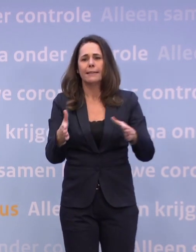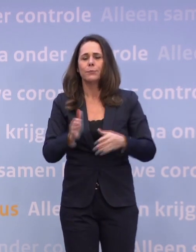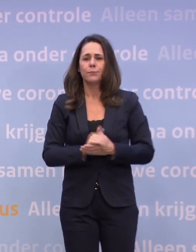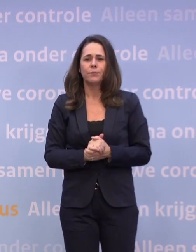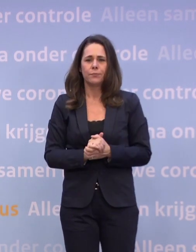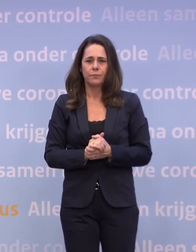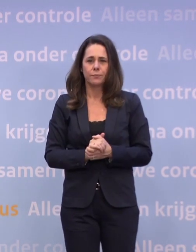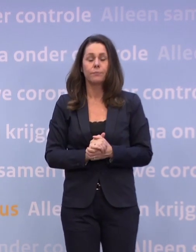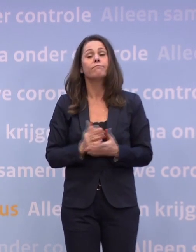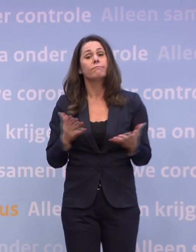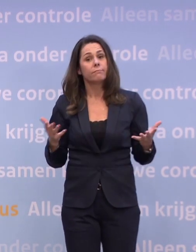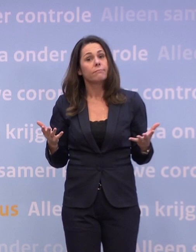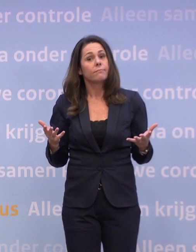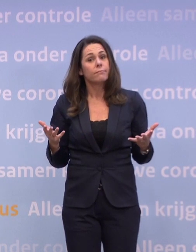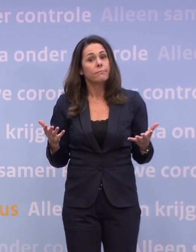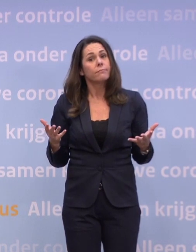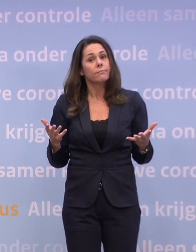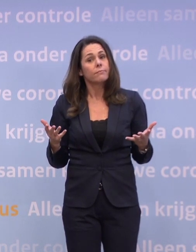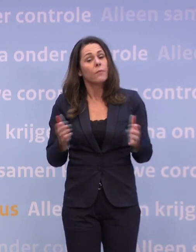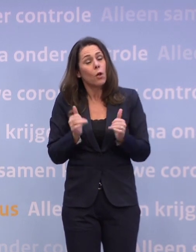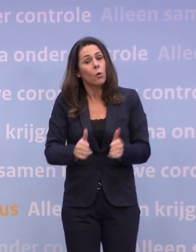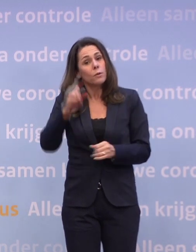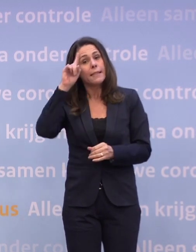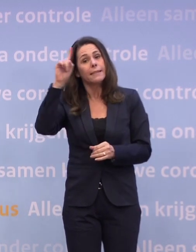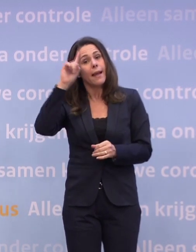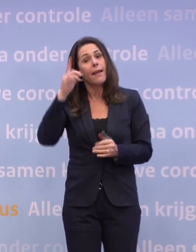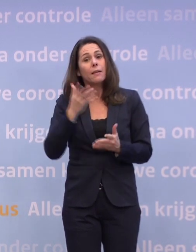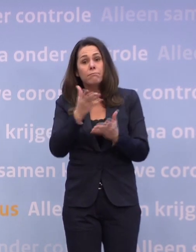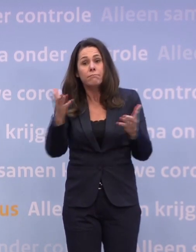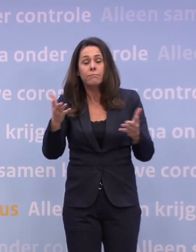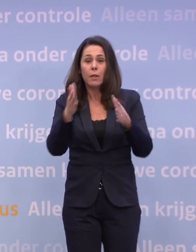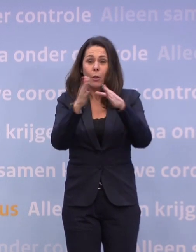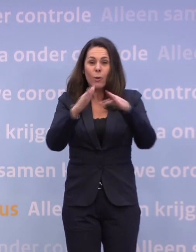Sowieso is het een goed idee uw kerstdiner af te halen bij...